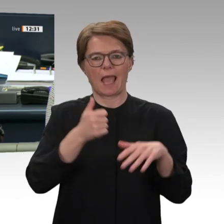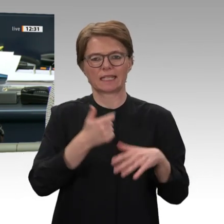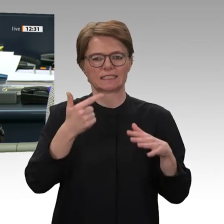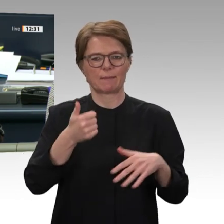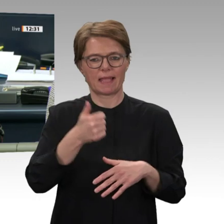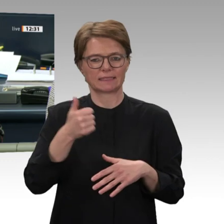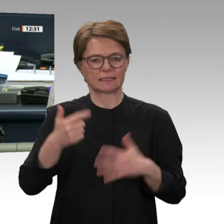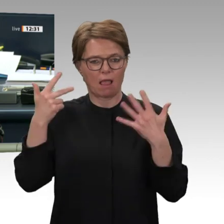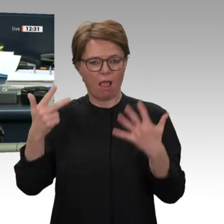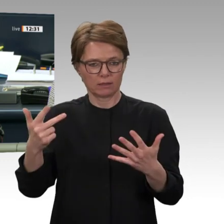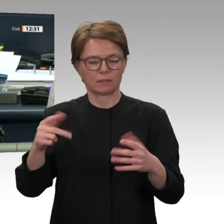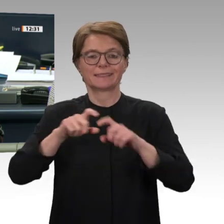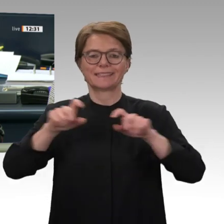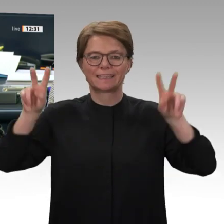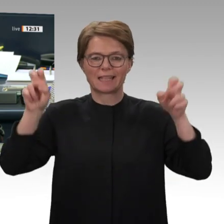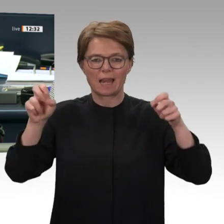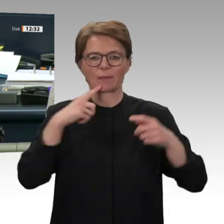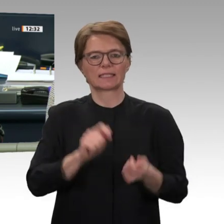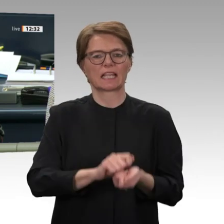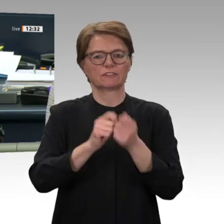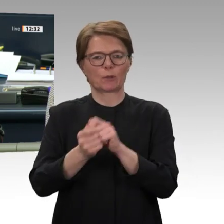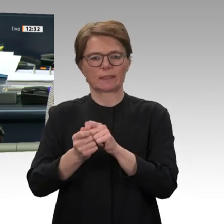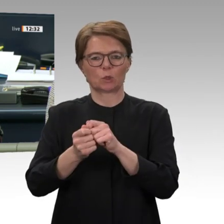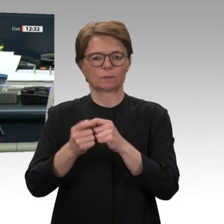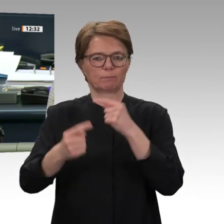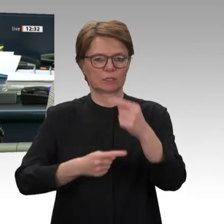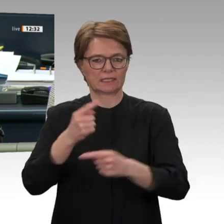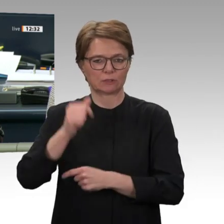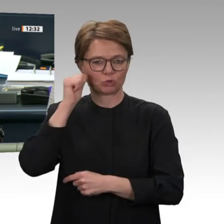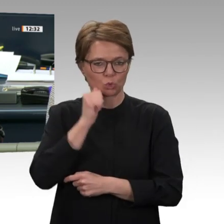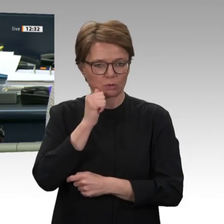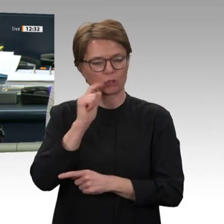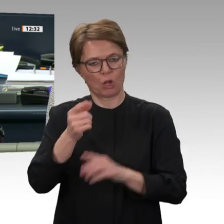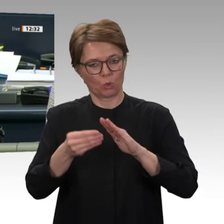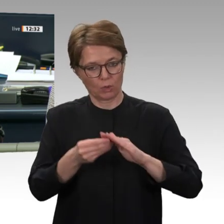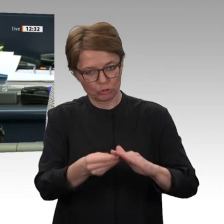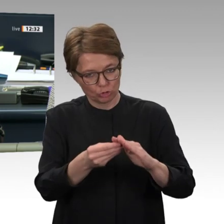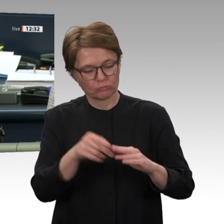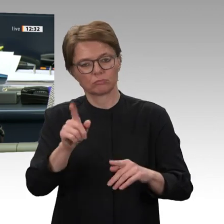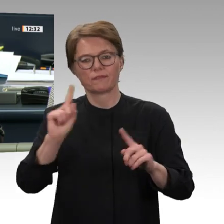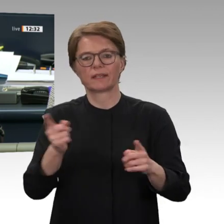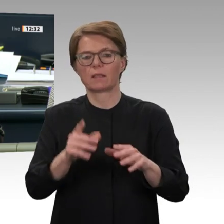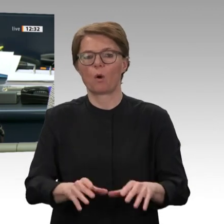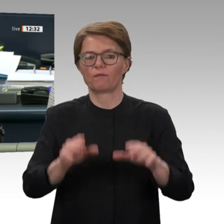der bilateralen politischen, wirtschaftlichen und entwicklungspolitischen Zusammenarbeit